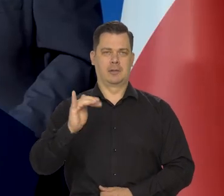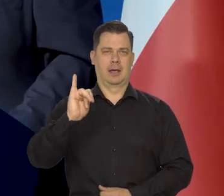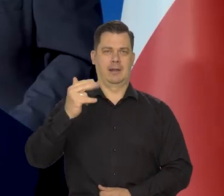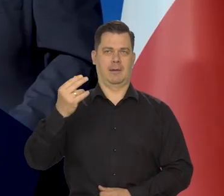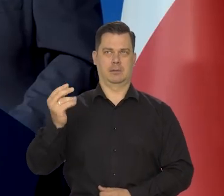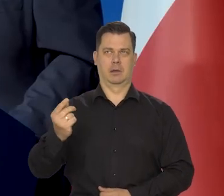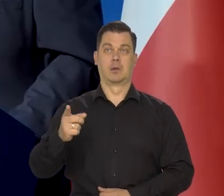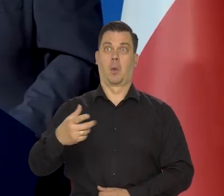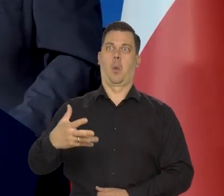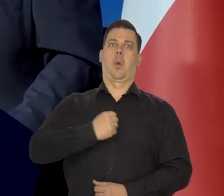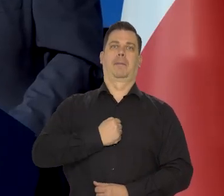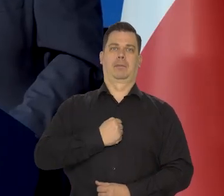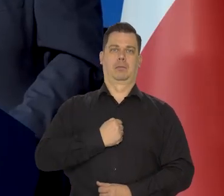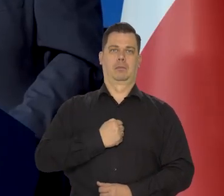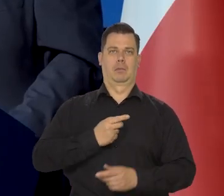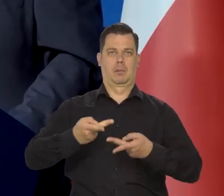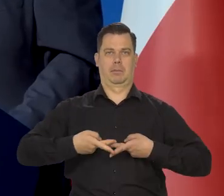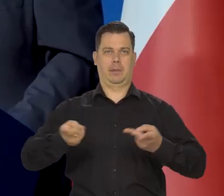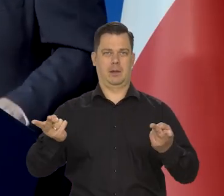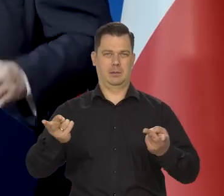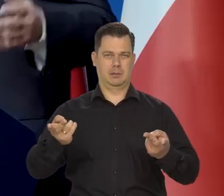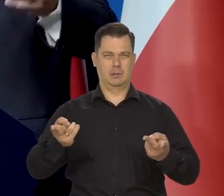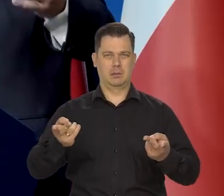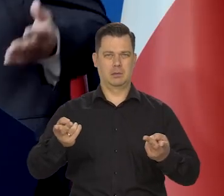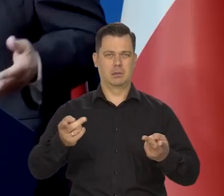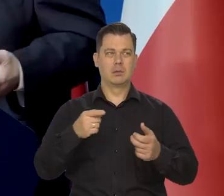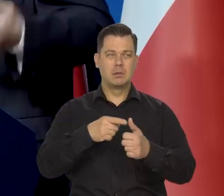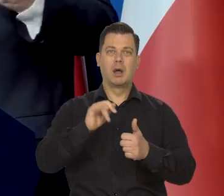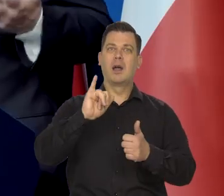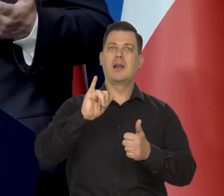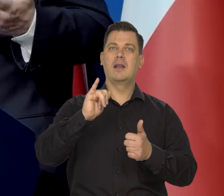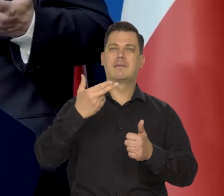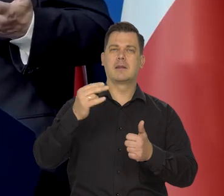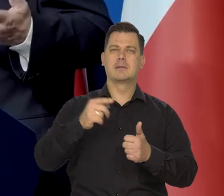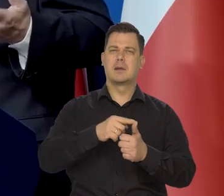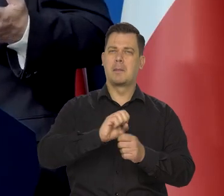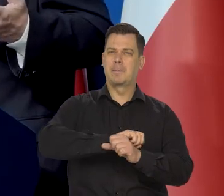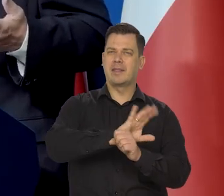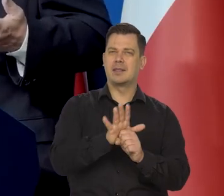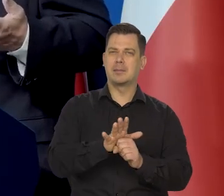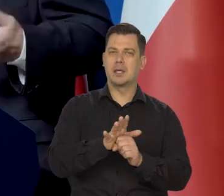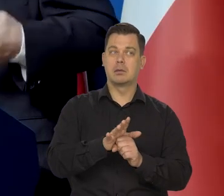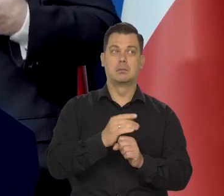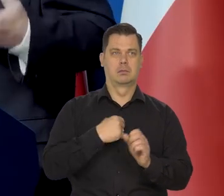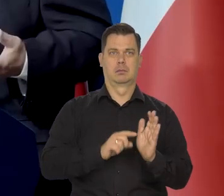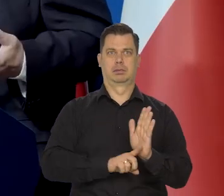że inflacja jest przejściowa, że spadnie. Po pandemii inflacja wszędzie skoczyła w górę bardziej,